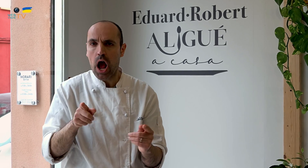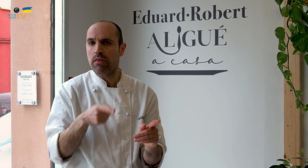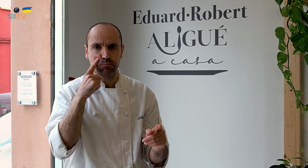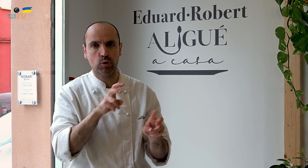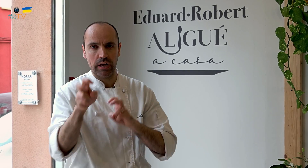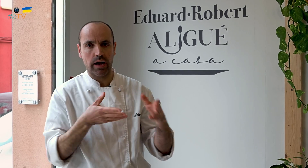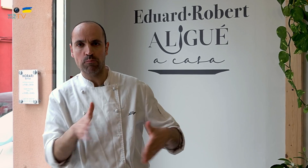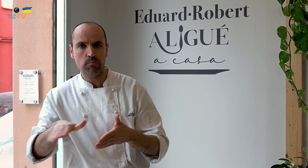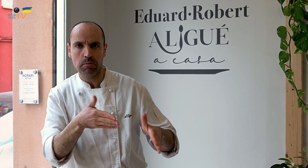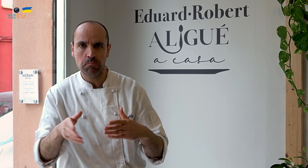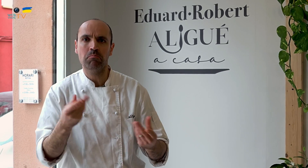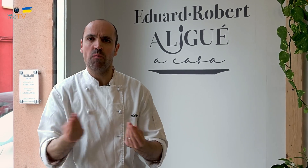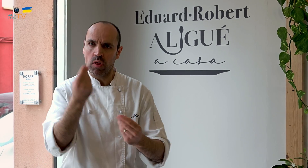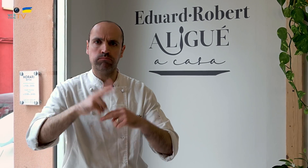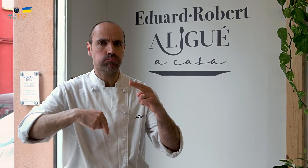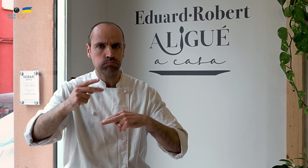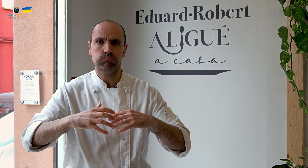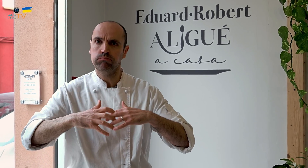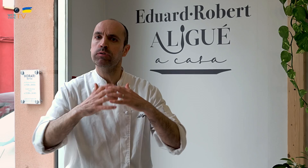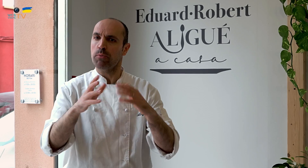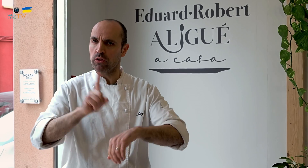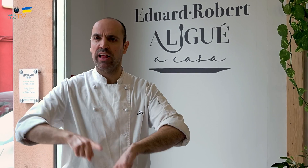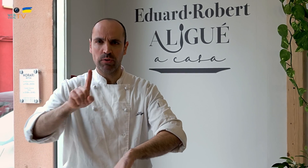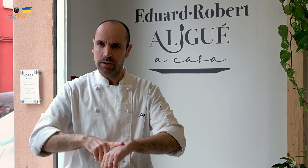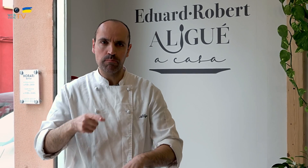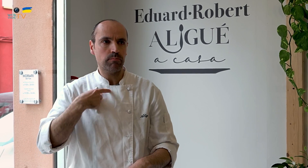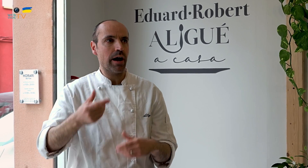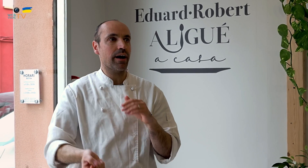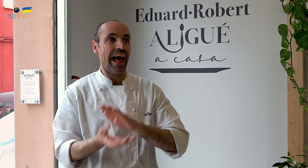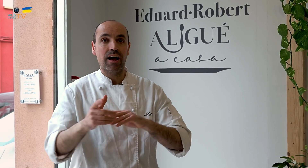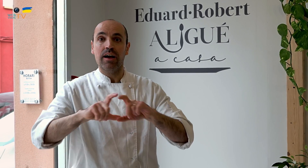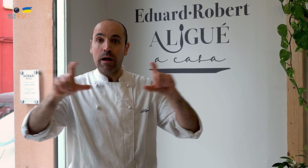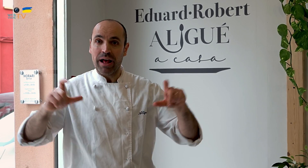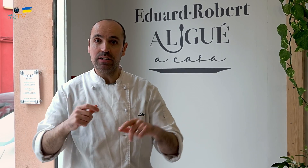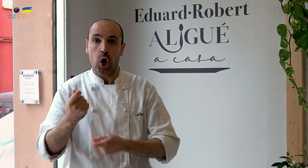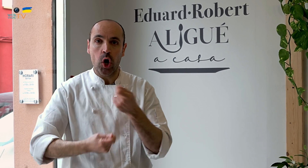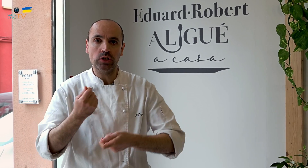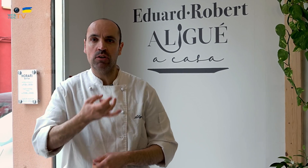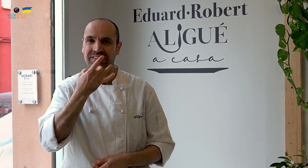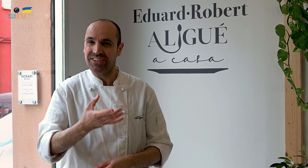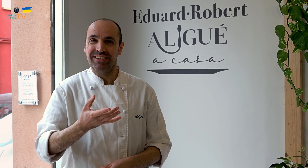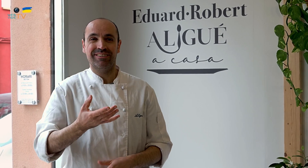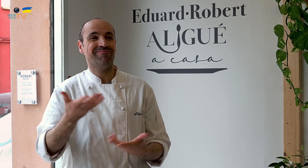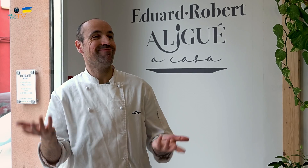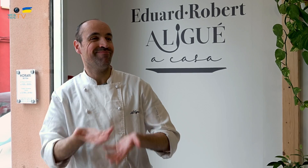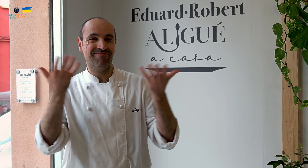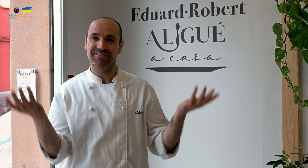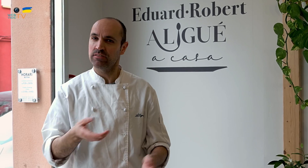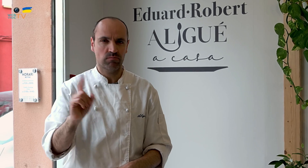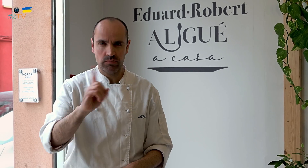Buscar el camino para ir mejorando, construyendo una estructura con el tiempo. Crear una empresa o un negocio no es tan fácil, es muy duro.